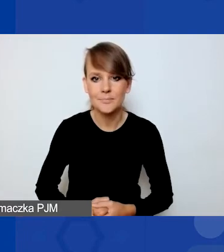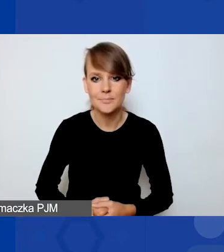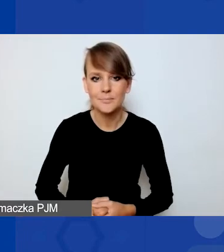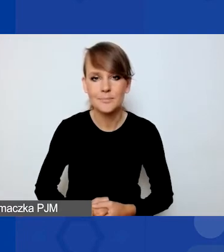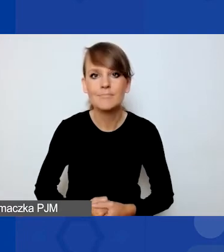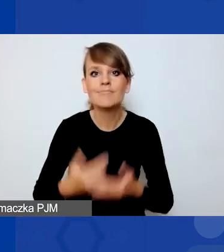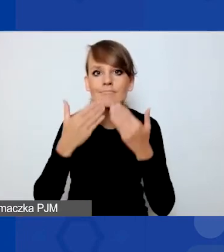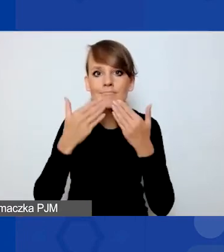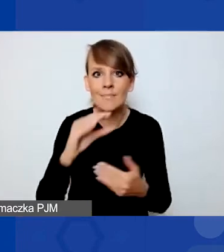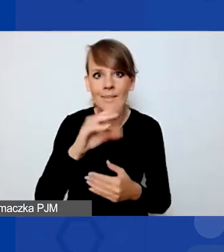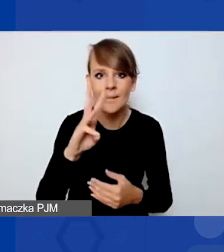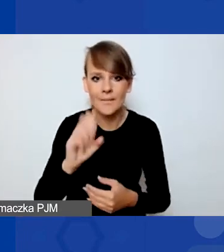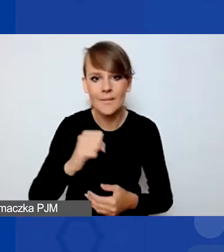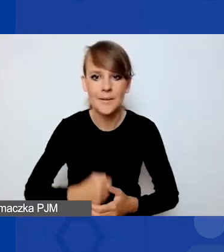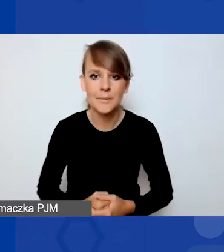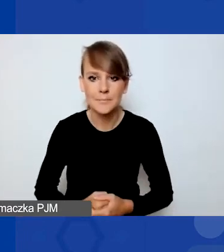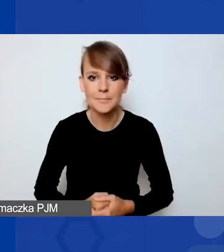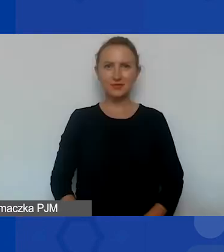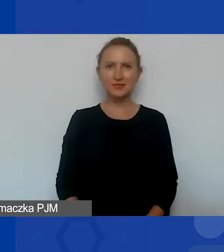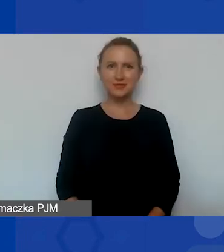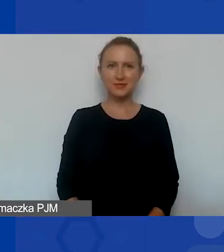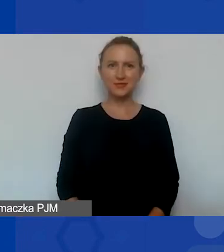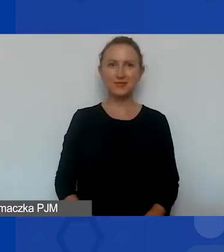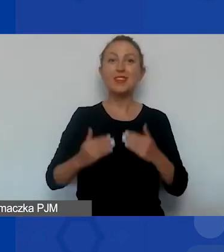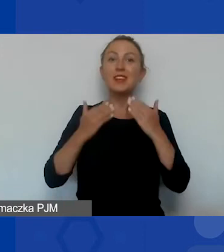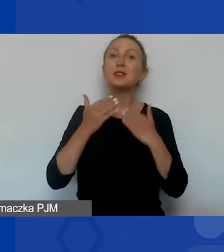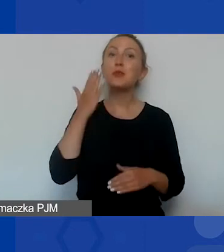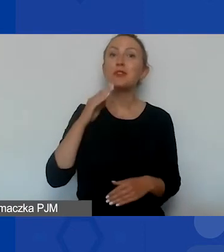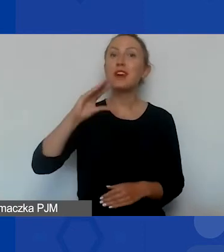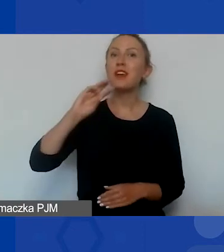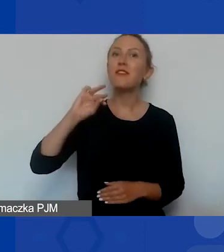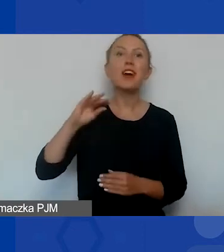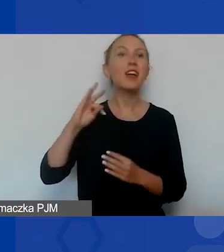Teraz chciałabym poprosić o przejęcie głosu Kasię Zakroczymską